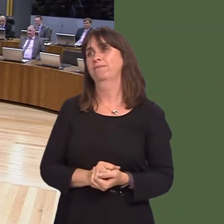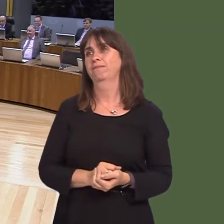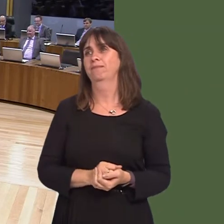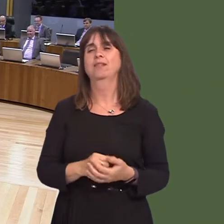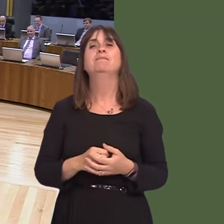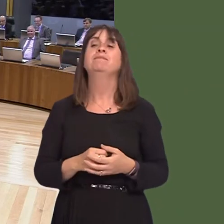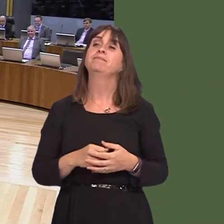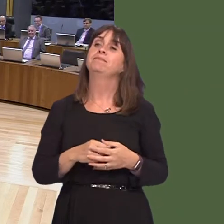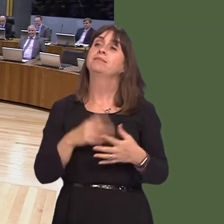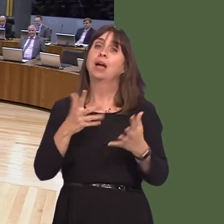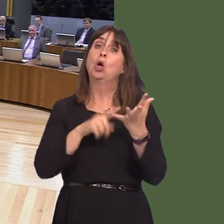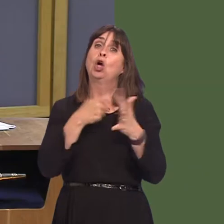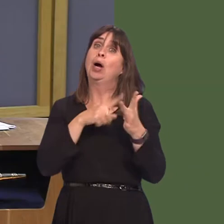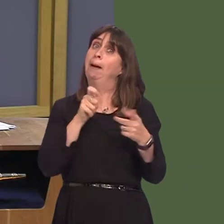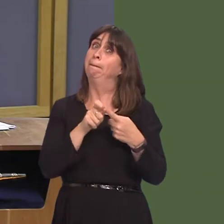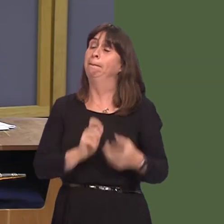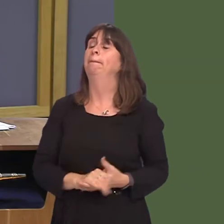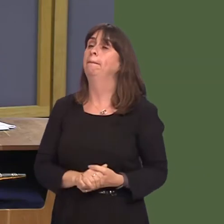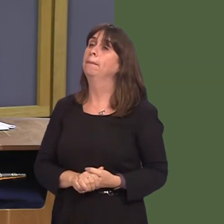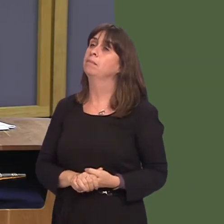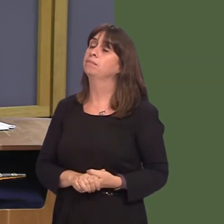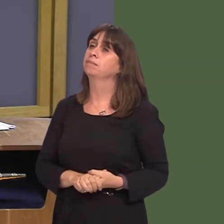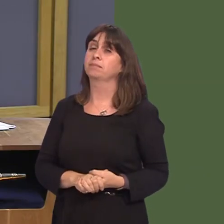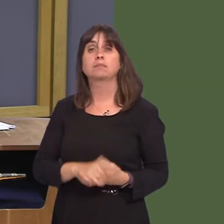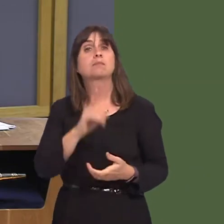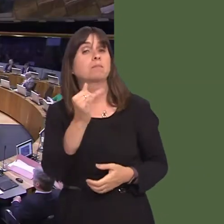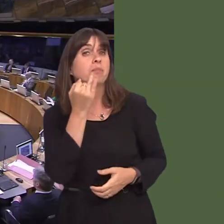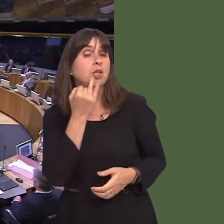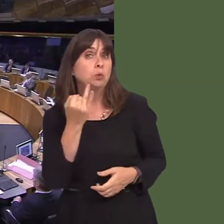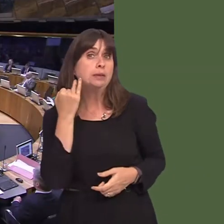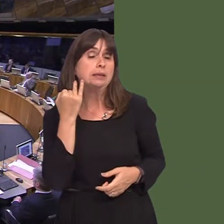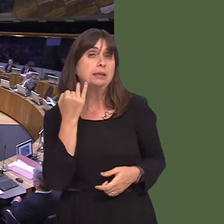Caroline Jones AM: Diolch, Llywydd. First Minister, last week, there were some comments